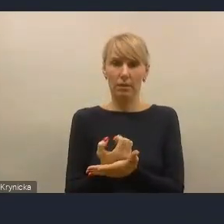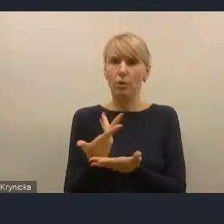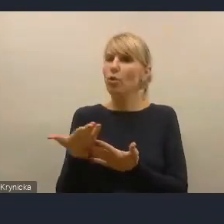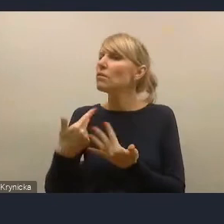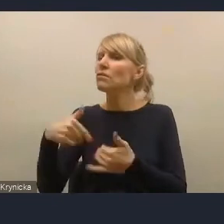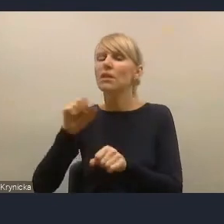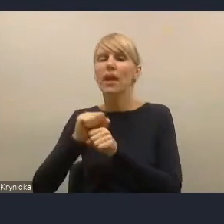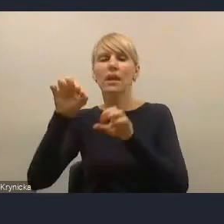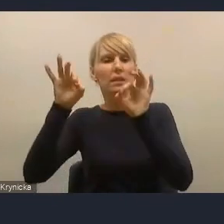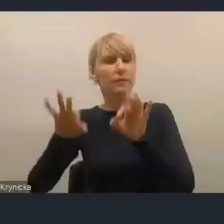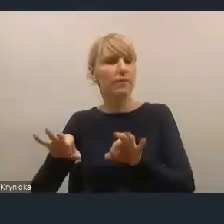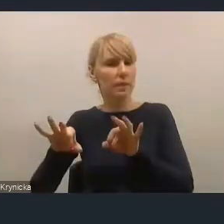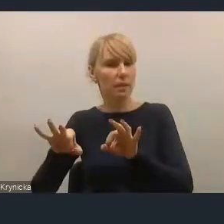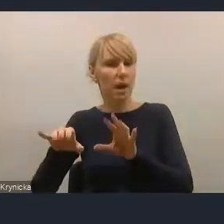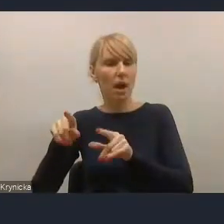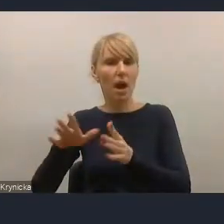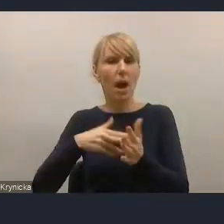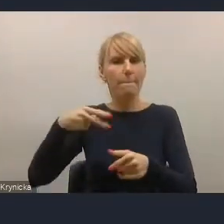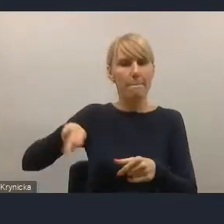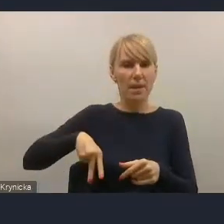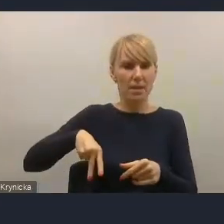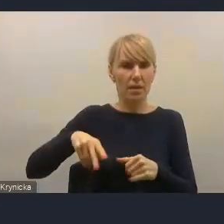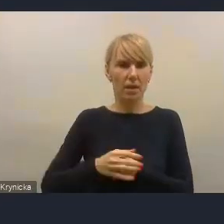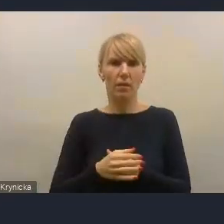to nie jest wina ministerstwa takiego czy innego,